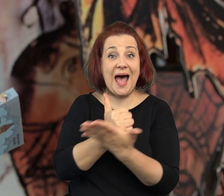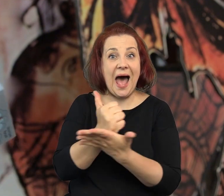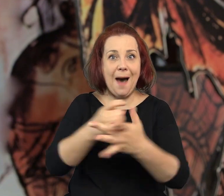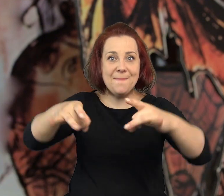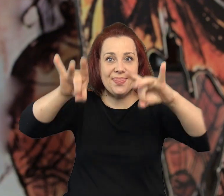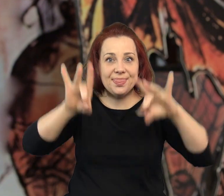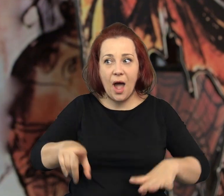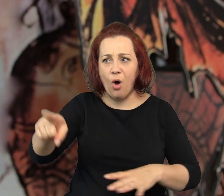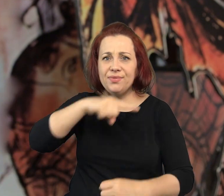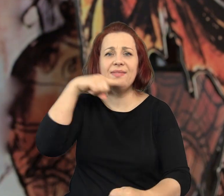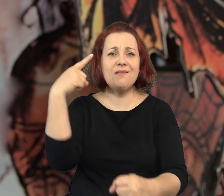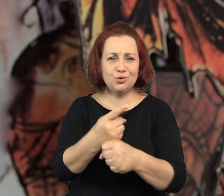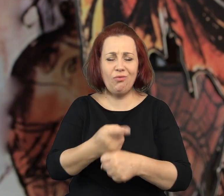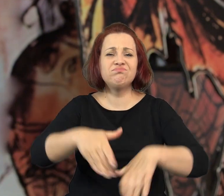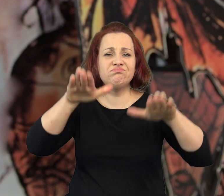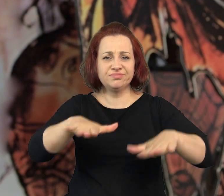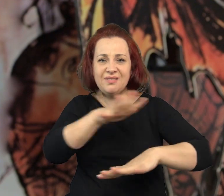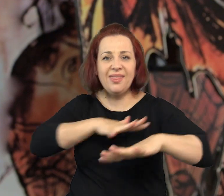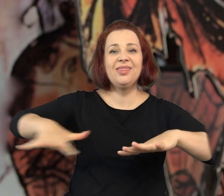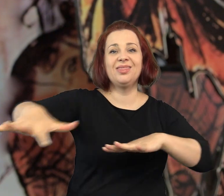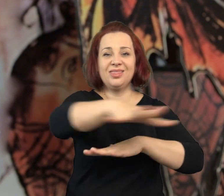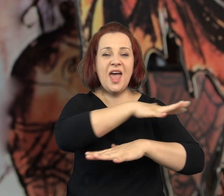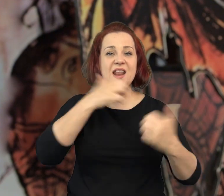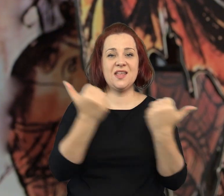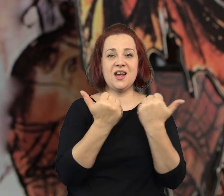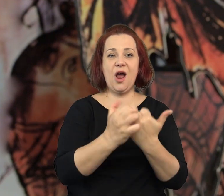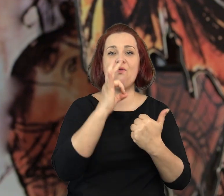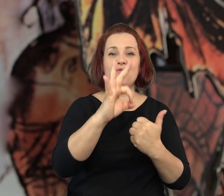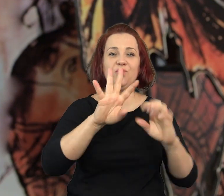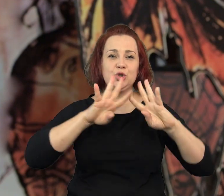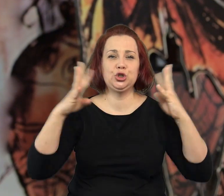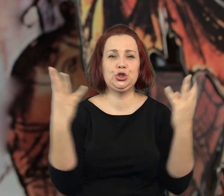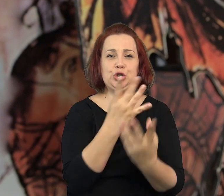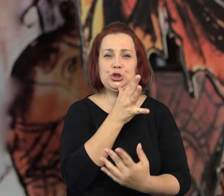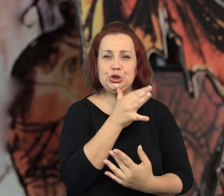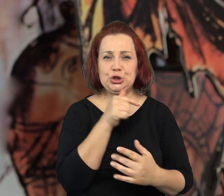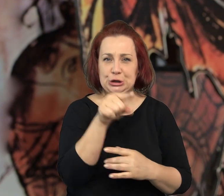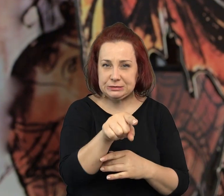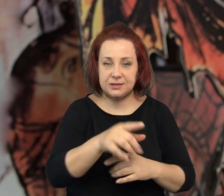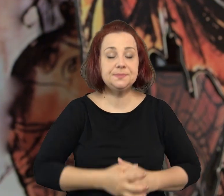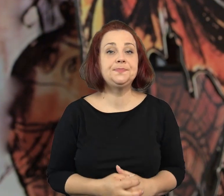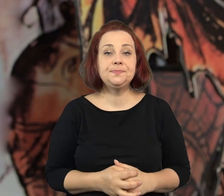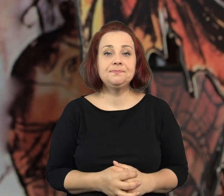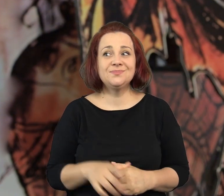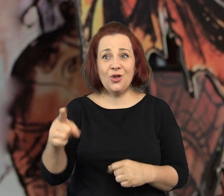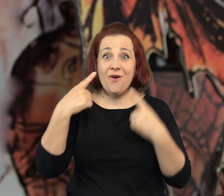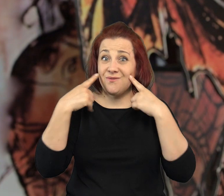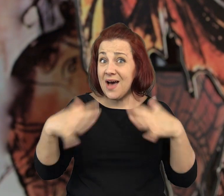aptekarzu, który zdecydował się pozostać na terenie krakowskiego getta.